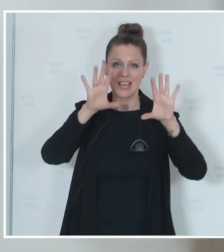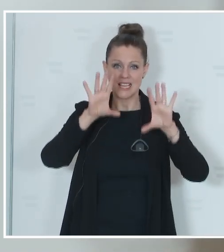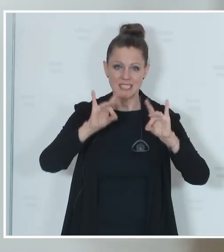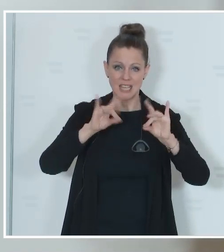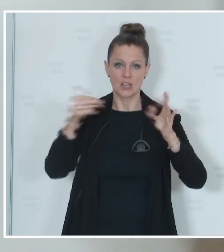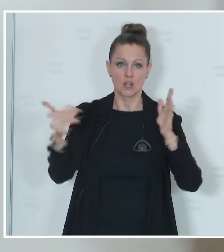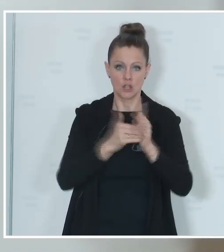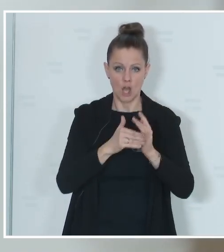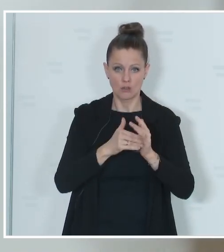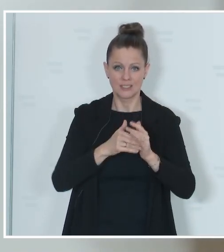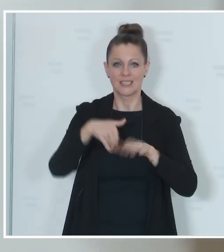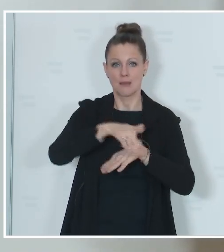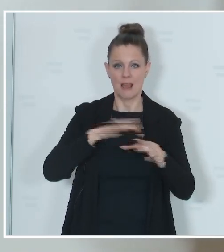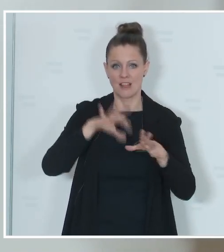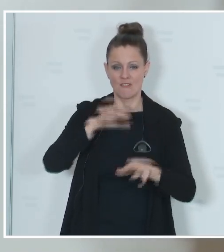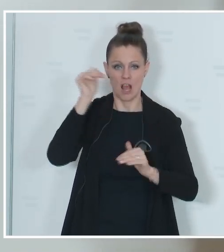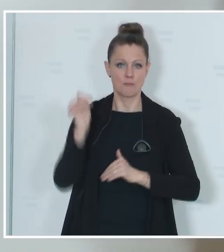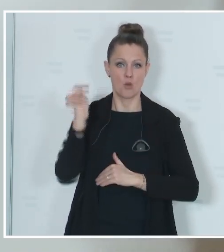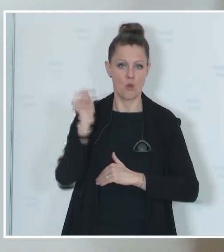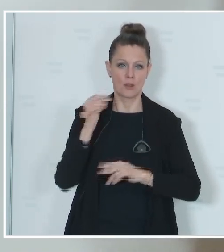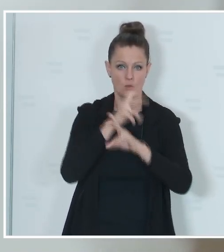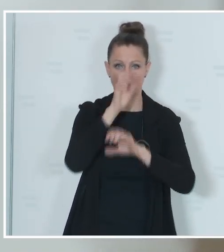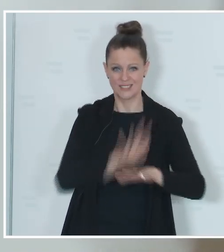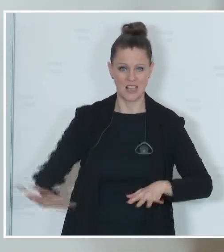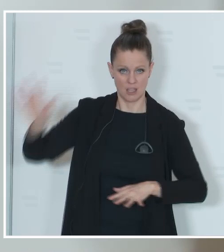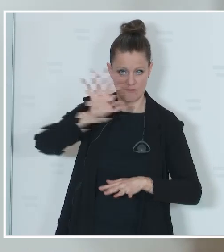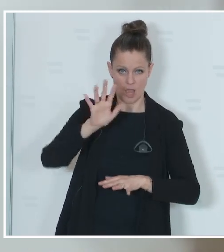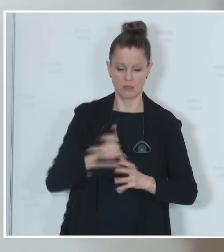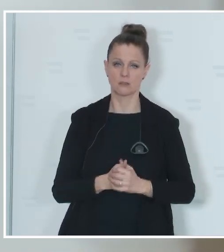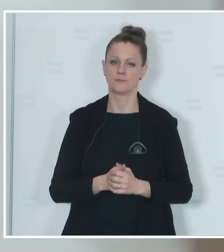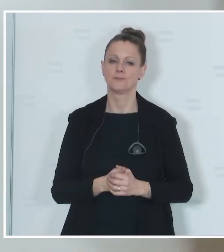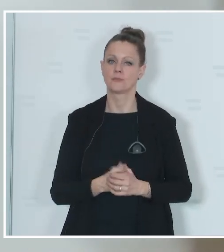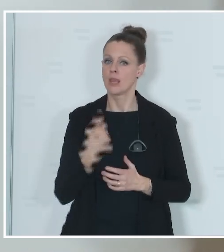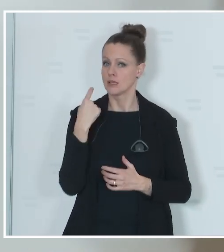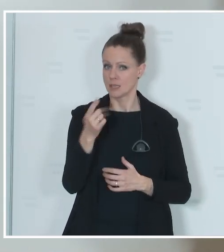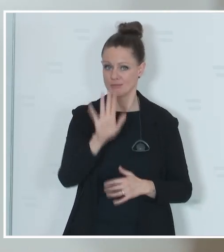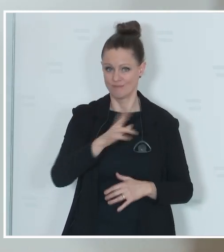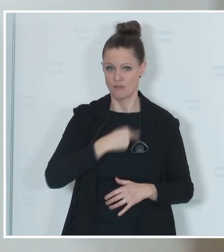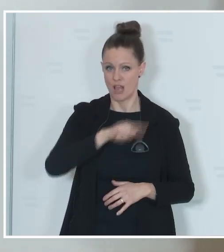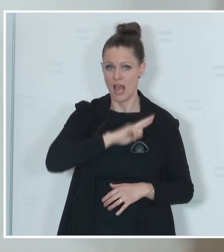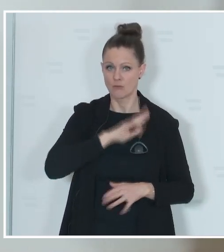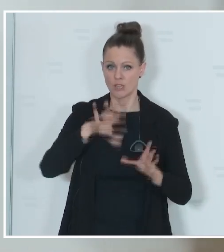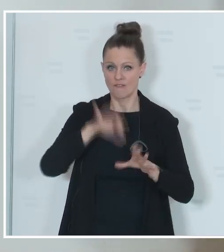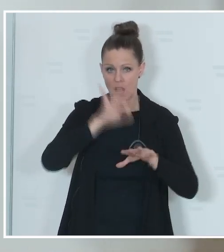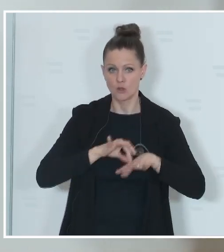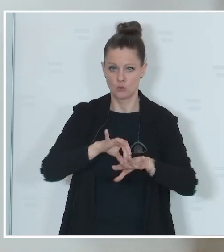und Gemeindewahlbehörden in ganz Österreich, die für die Durchführung dieser Wahl in den Gemeinden,